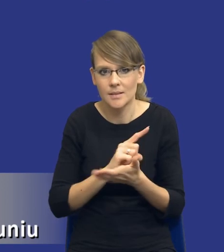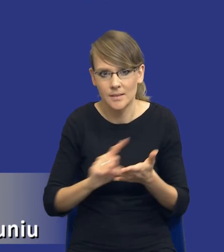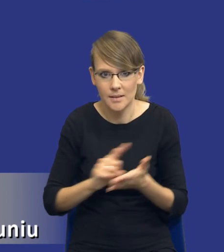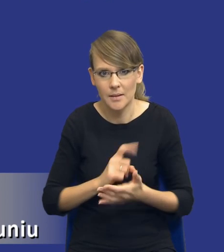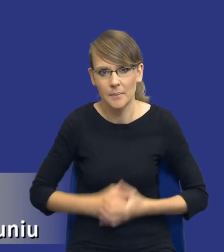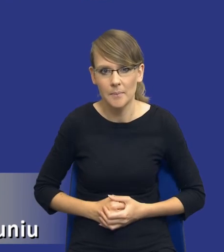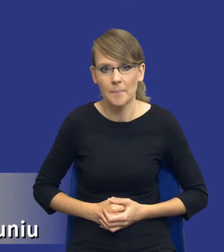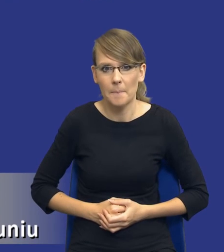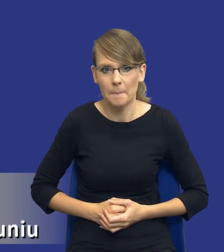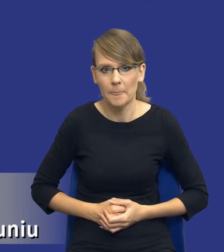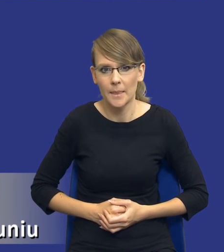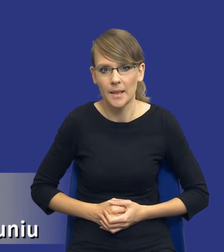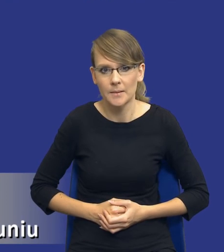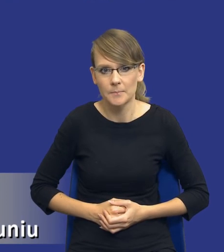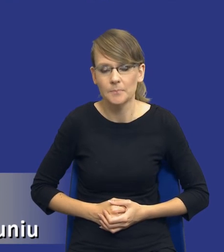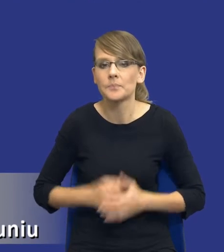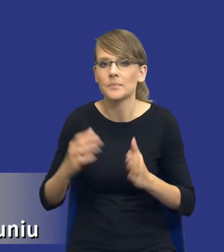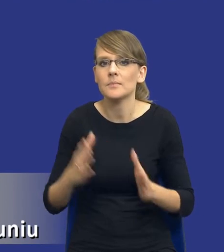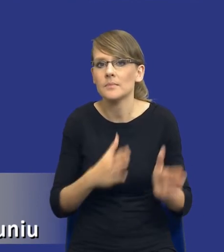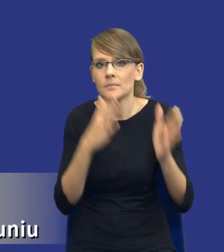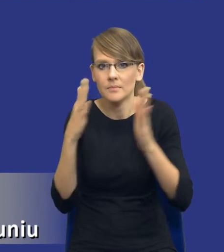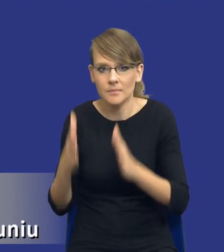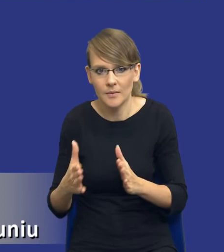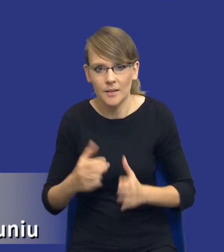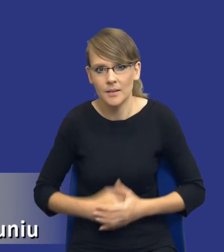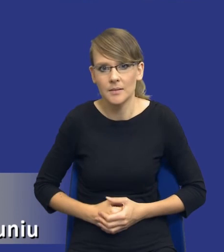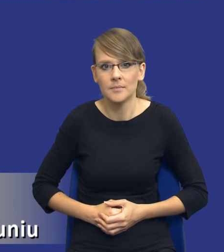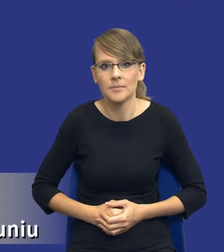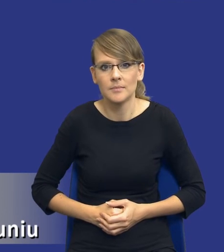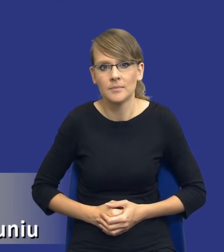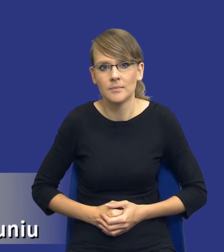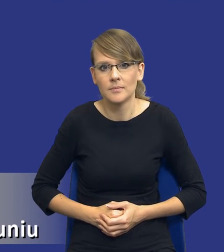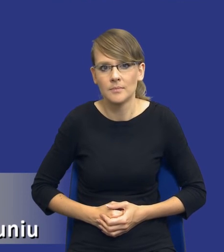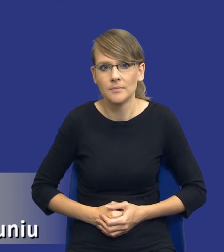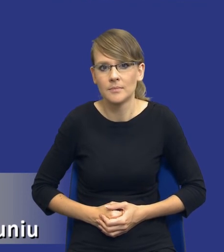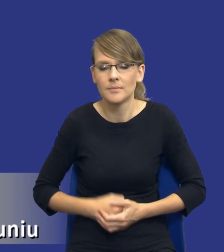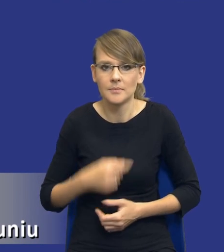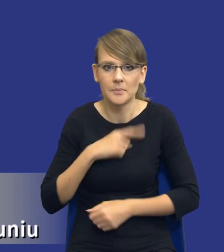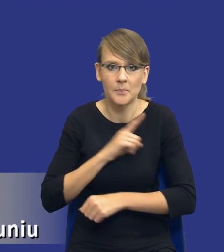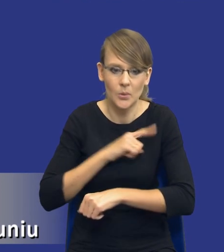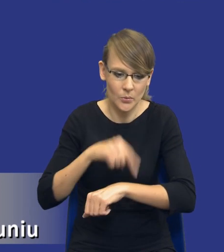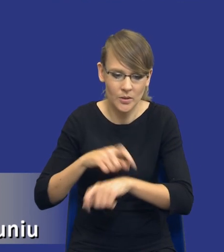I jeśli mógłbym prosić o dalszy, o kolejny slajd, bo tak patrzę już tutaj na czas.